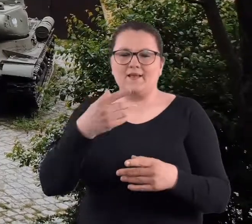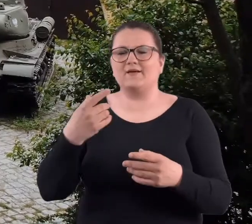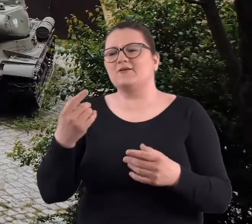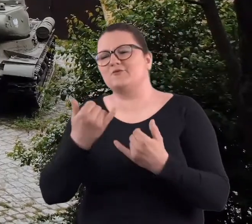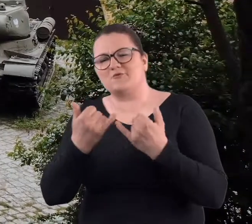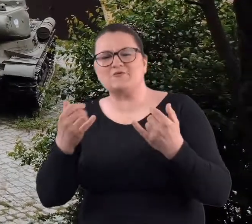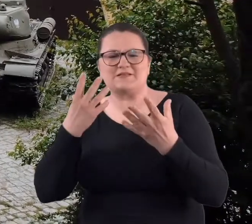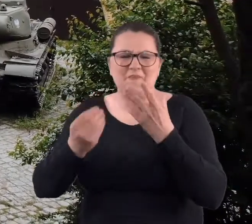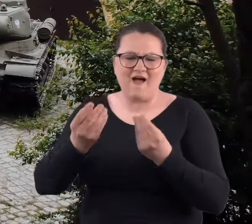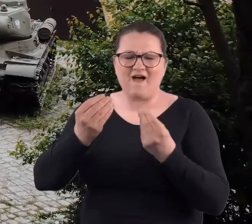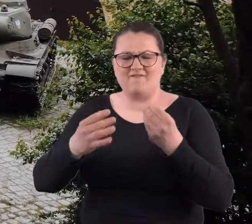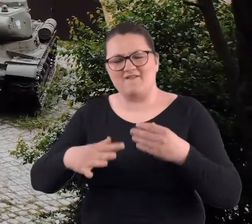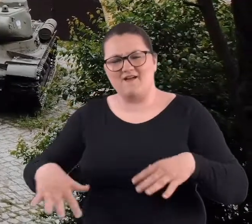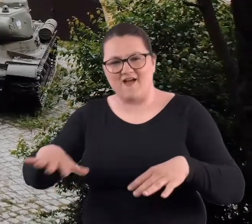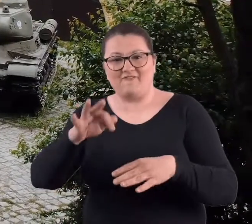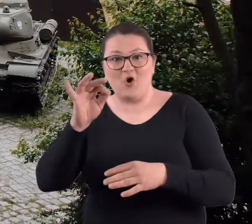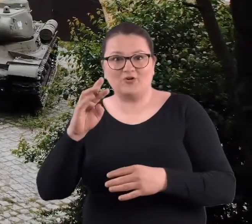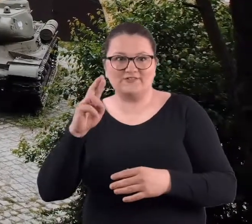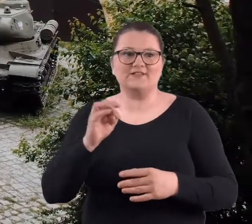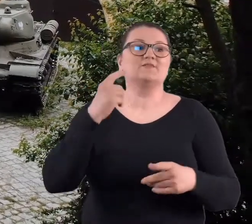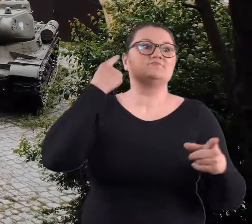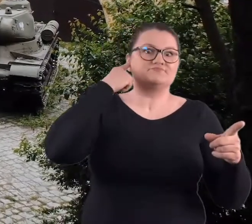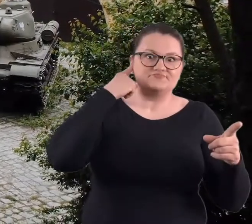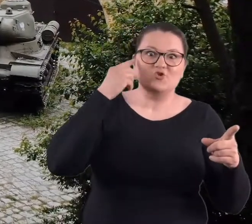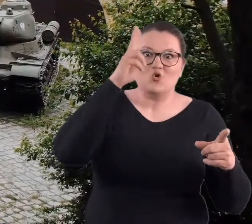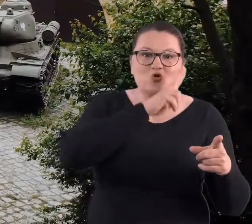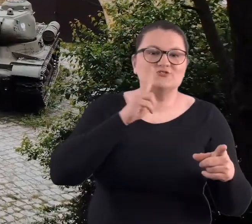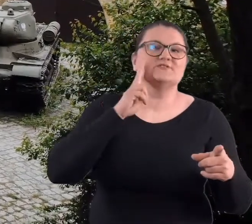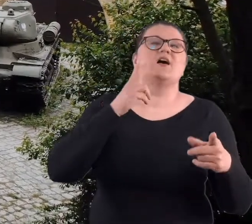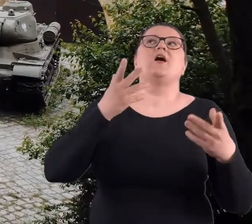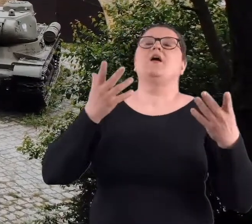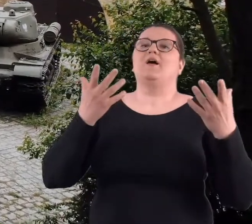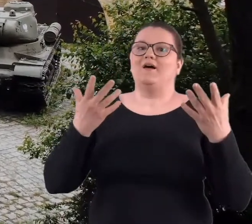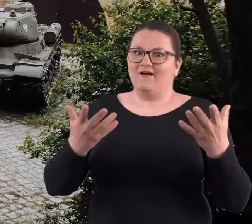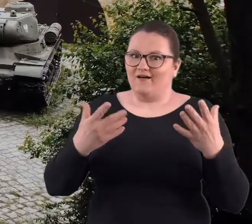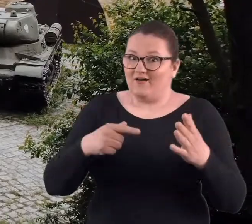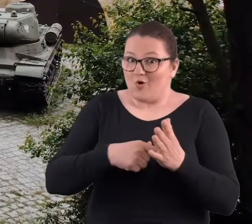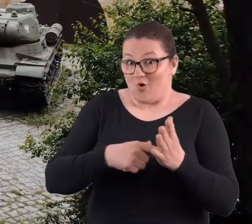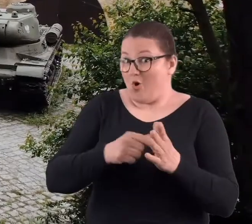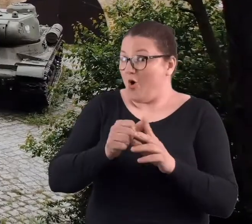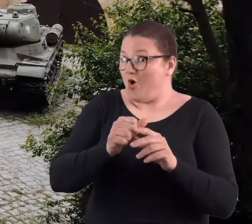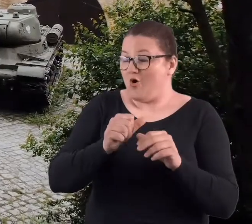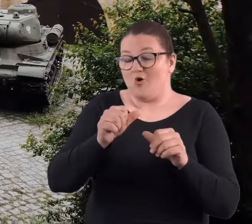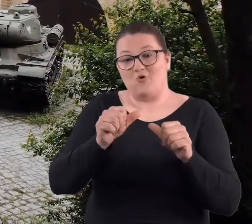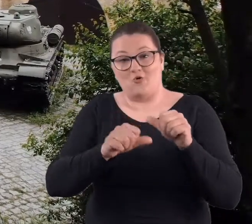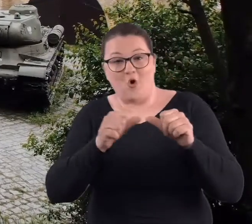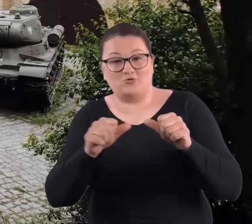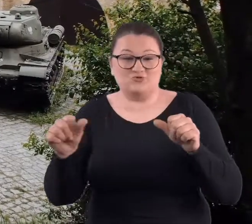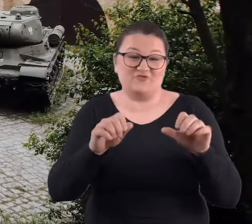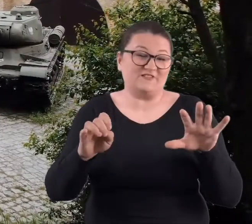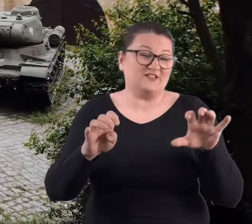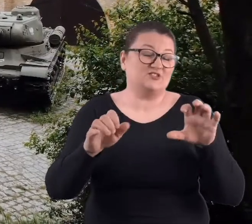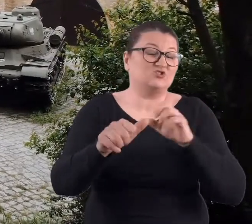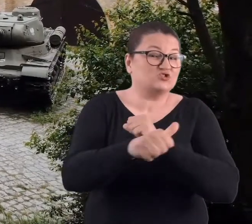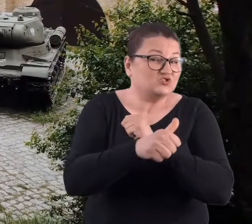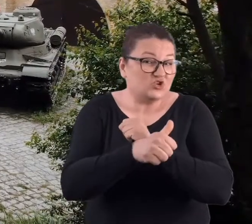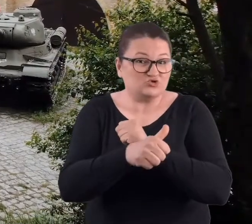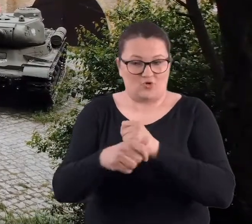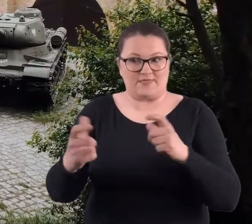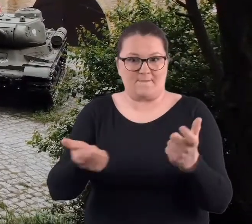momentu, aż się rodzice dowiedzieli, gdzie myśmy się urywali. Tam w latach 60-tych było niebezpiecznie, bo